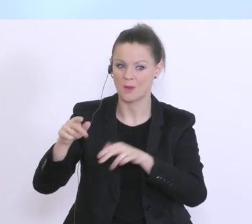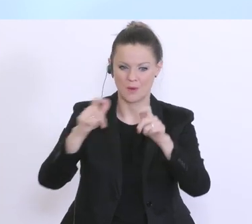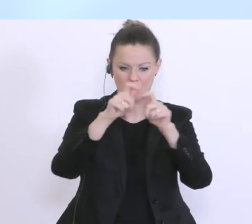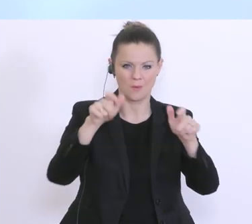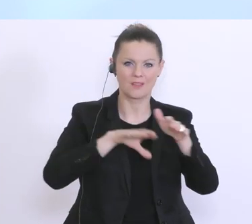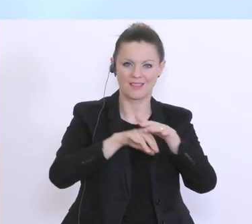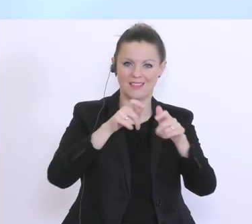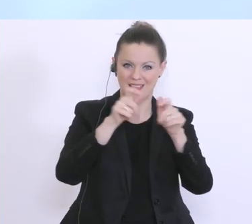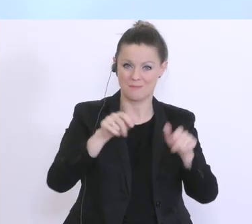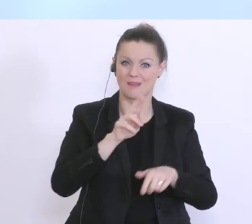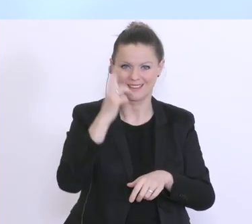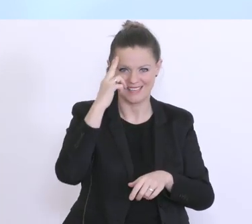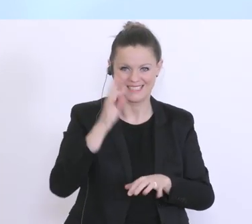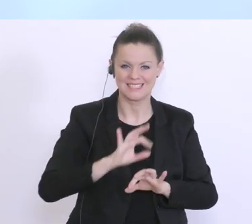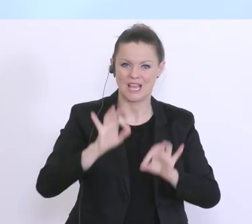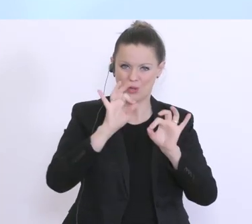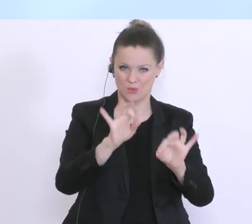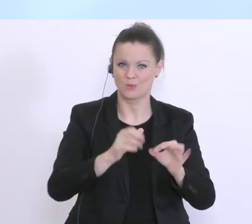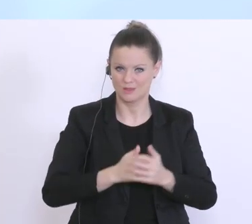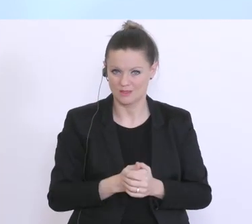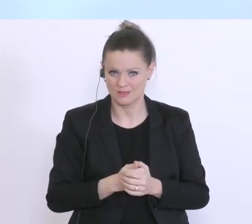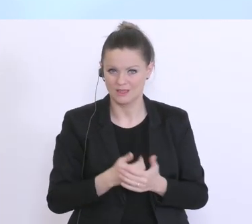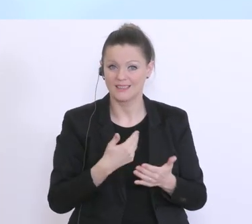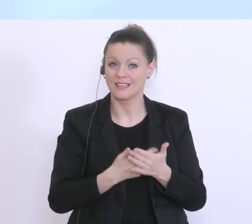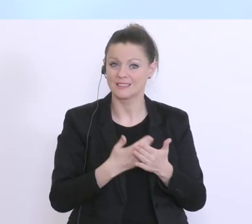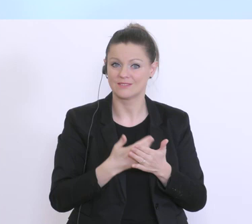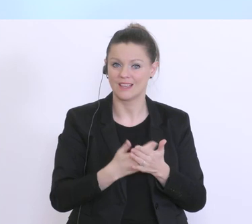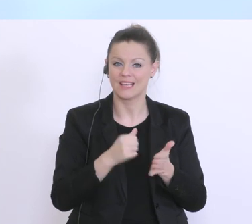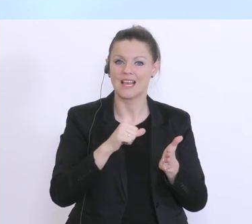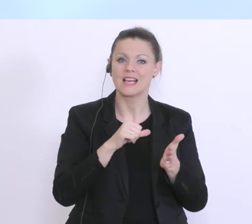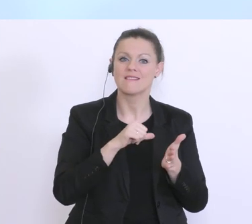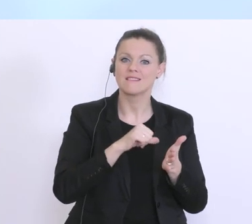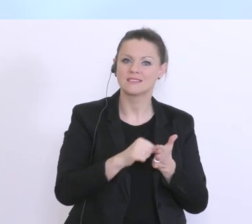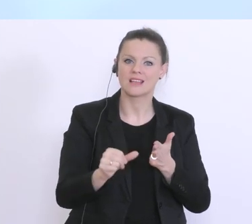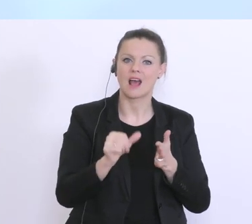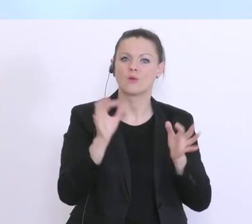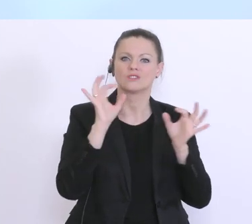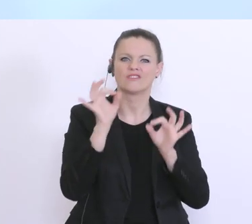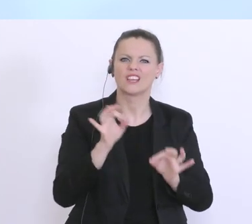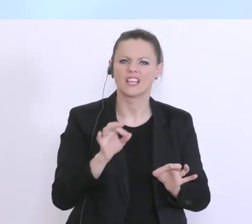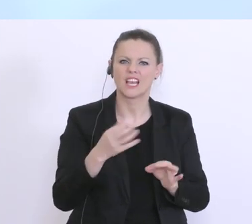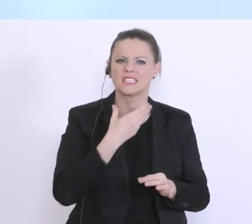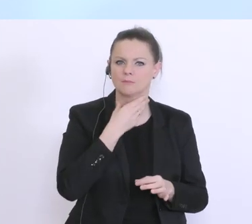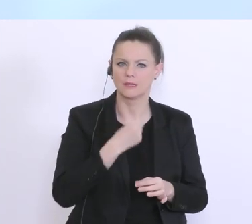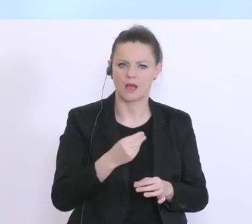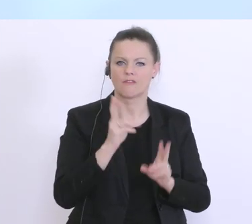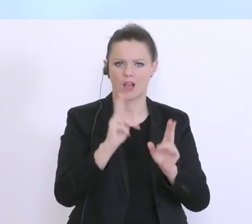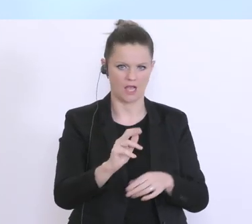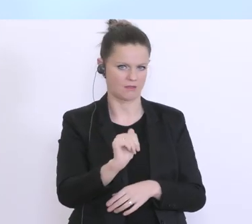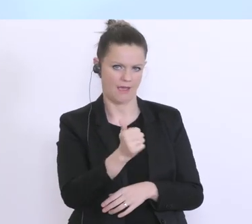die Liquiditätsbedarfe auch entsprechend einschätzen können. Und wir müssen auch hier,